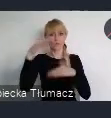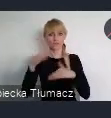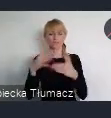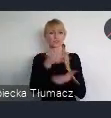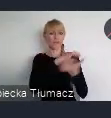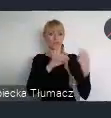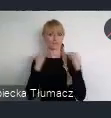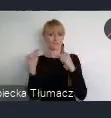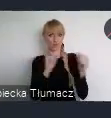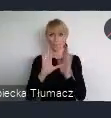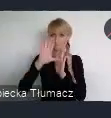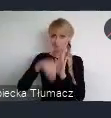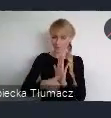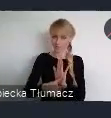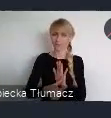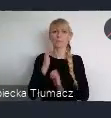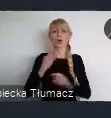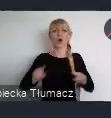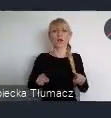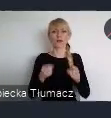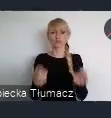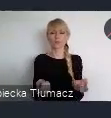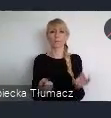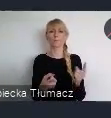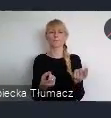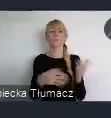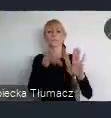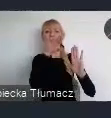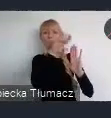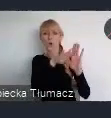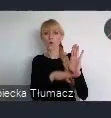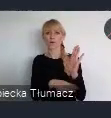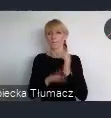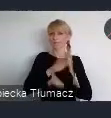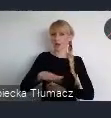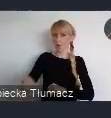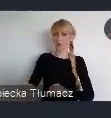Organizowanym wspólnie przez Program Narodów Zjednoczonych ds. Osiedli Ludzkich UN-Habitat,